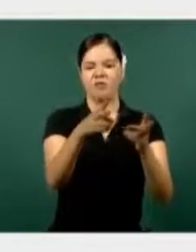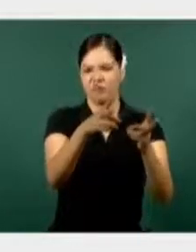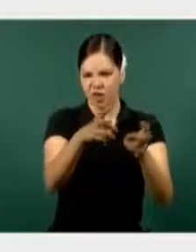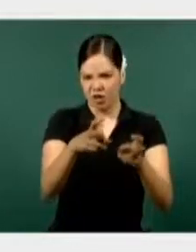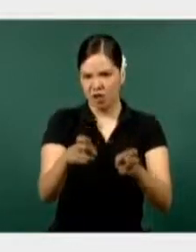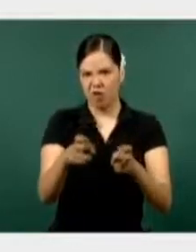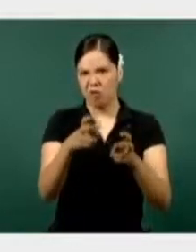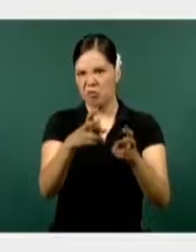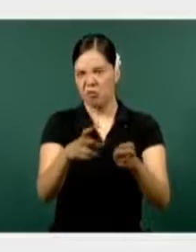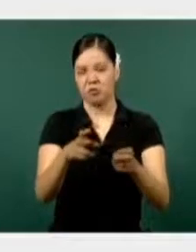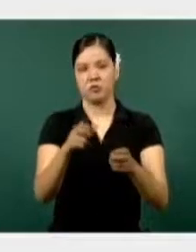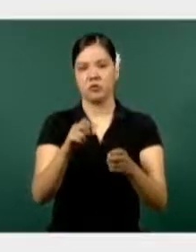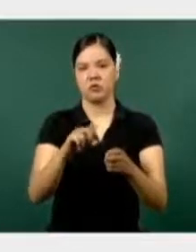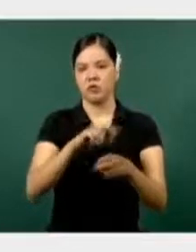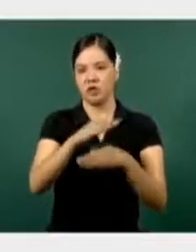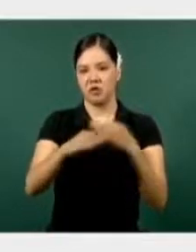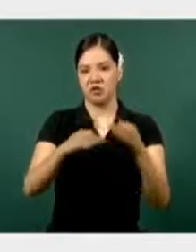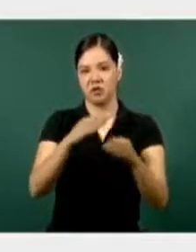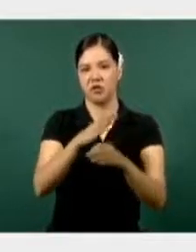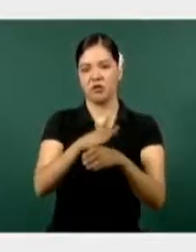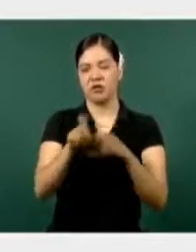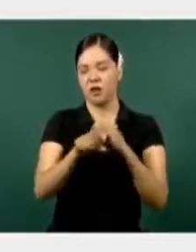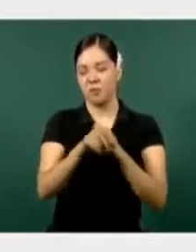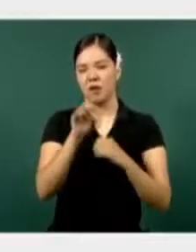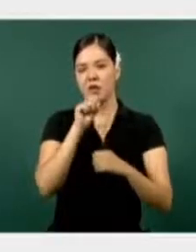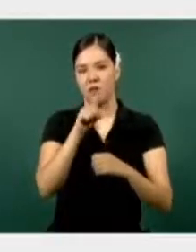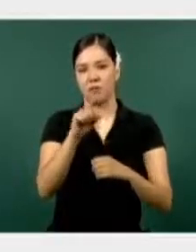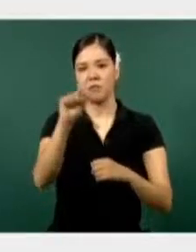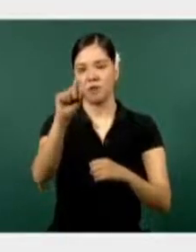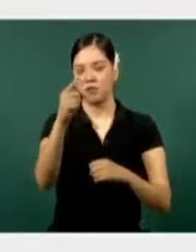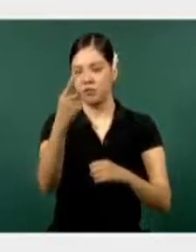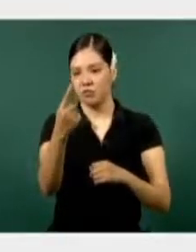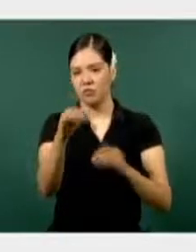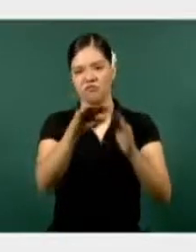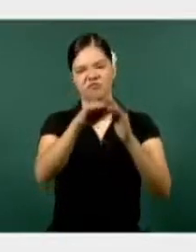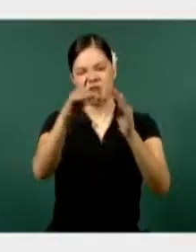común, del orden federal, ocupa el 21 lugar, está por debajo de la media.